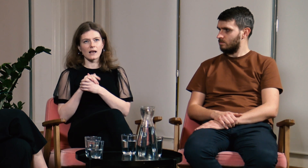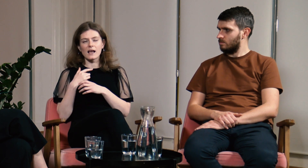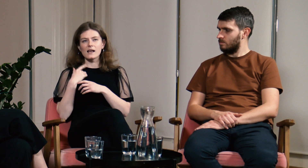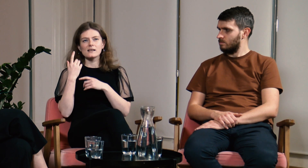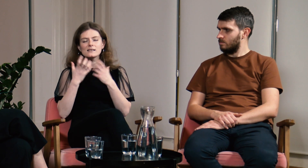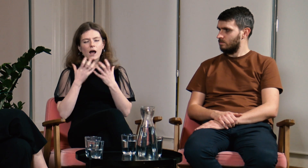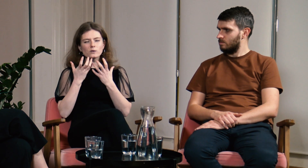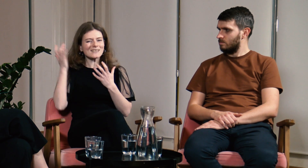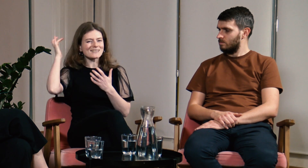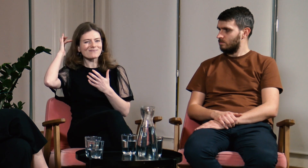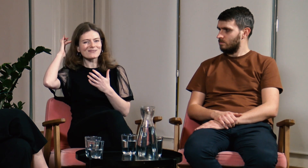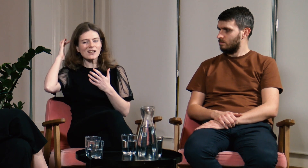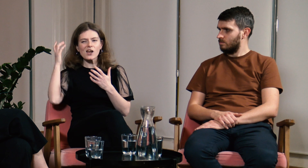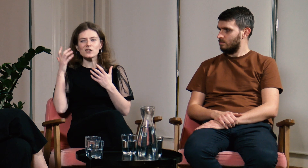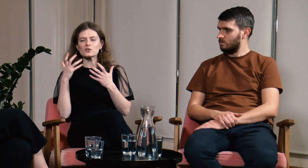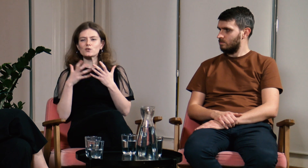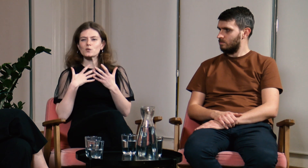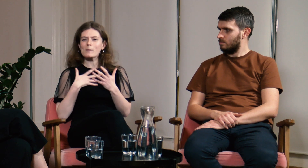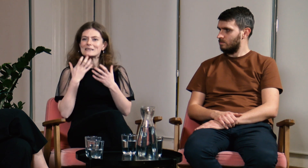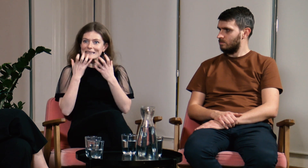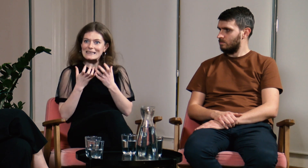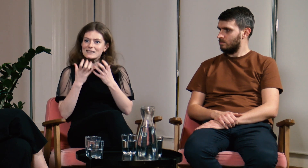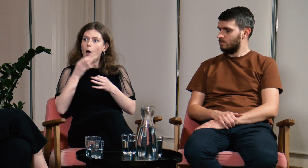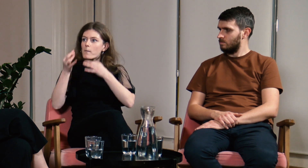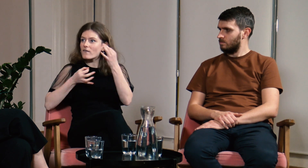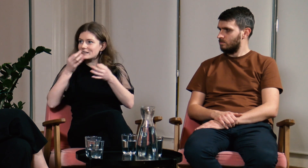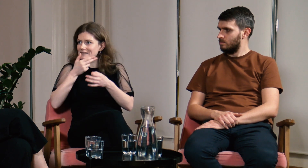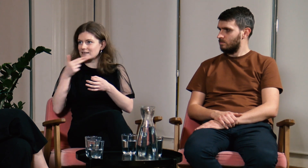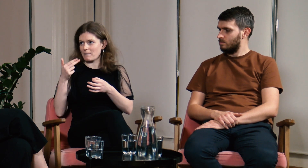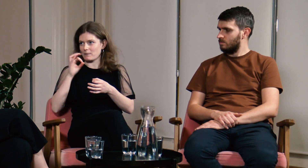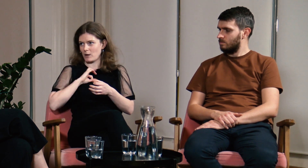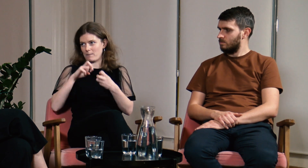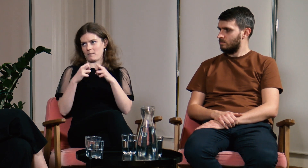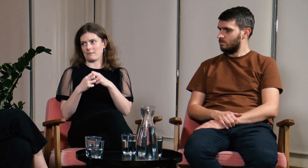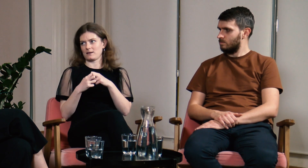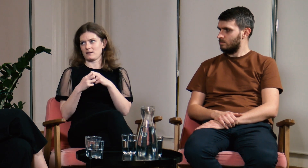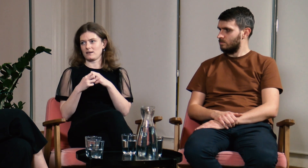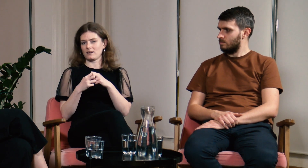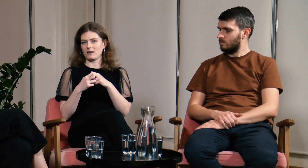Cały czas miałam z tyłu głowy chęć opowiedzenia im o tym jak wygląda życie głuchych,